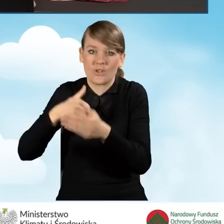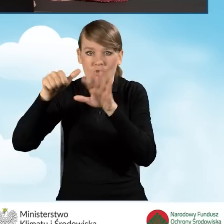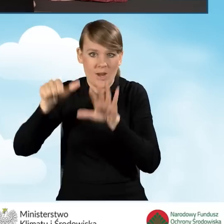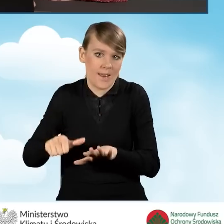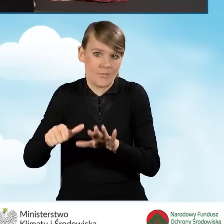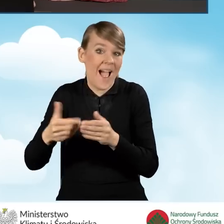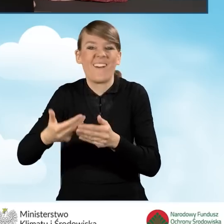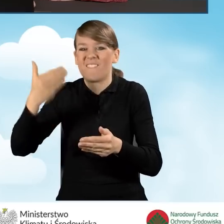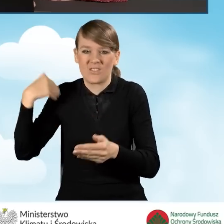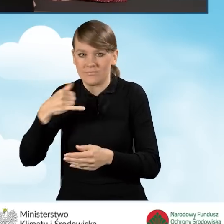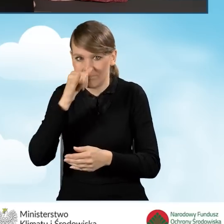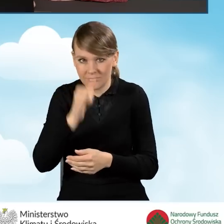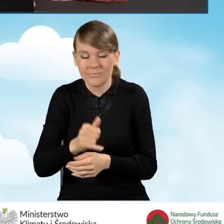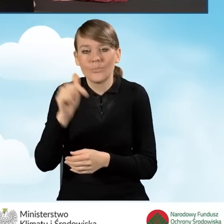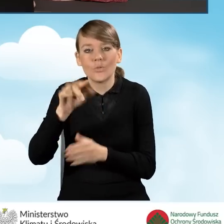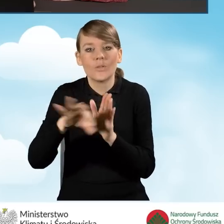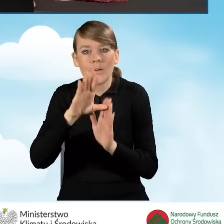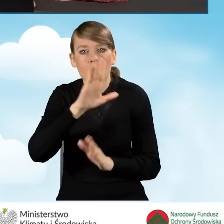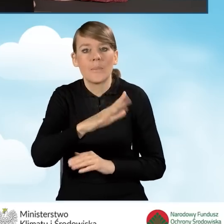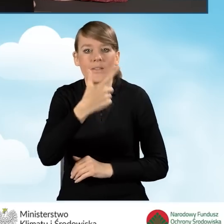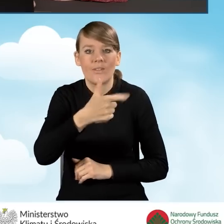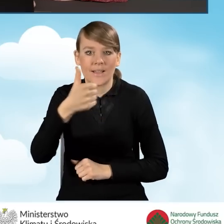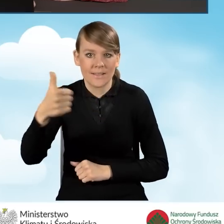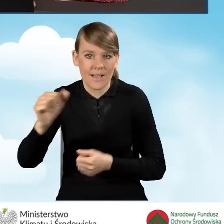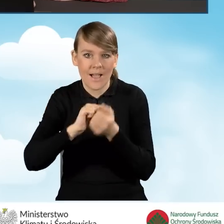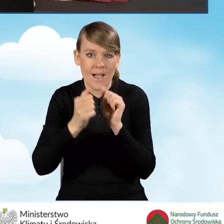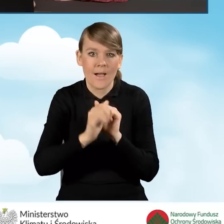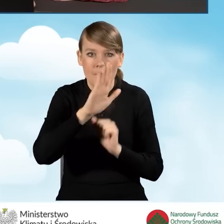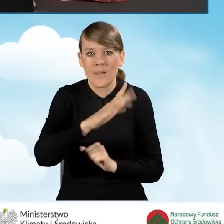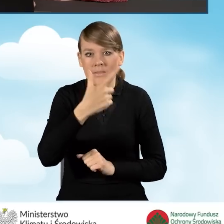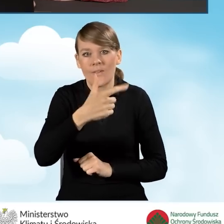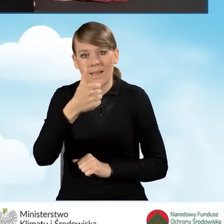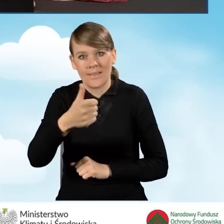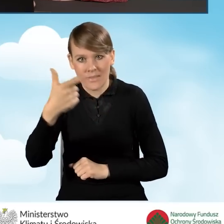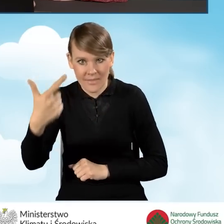Zgodnie z prawdą powinniśmy wybrać pole B2.1.1 bądź B2.1.2,